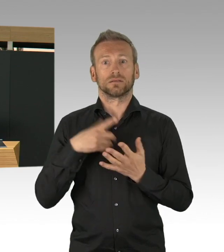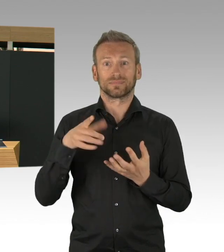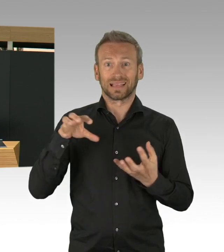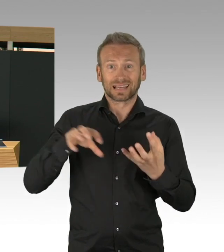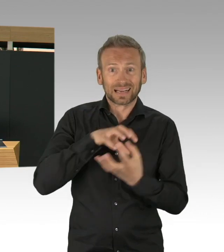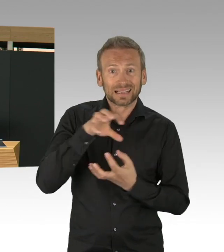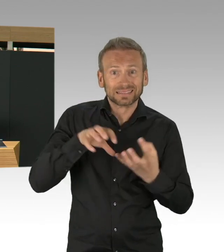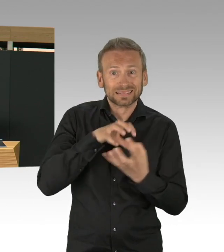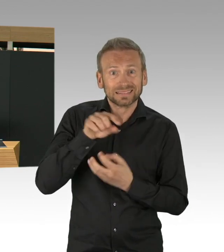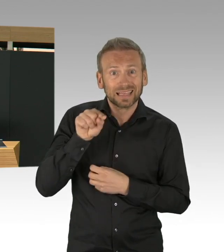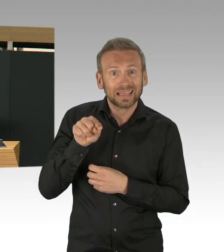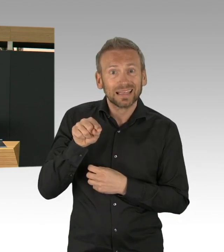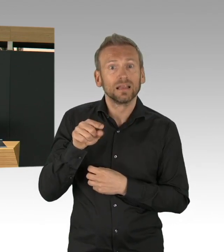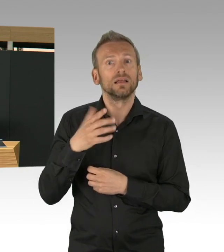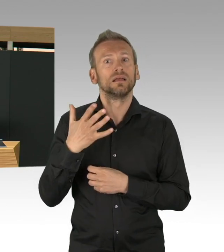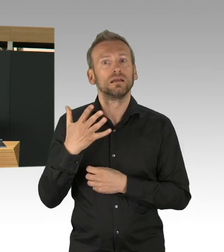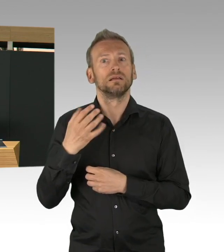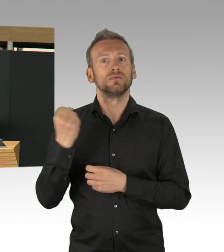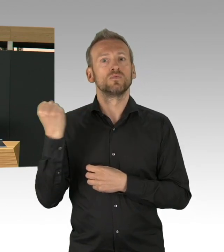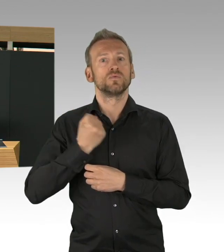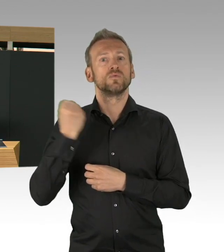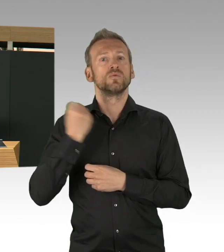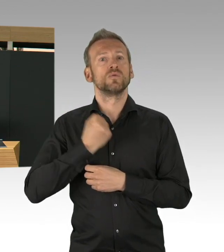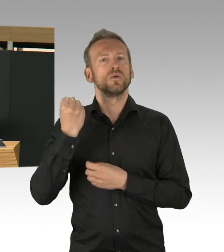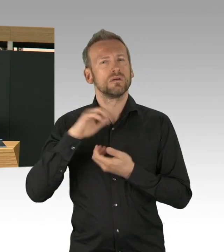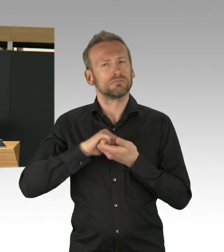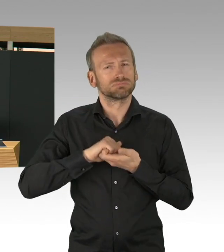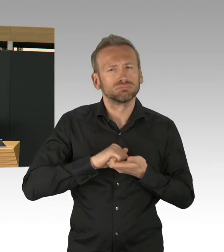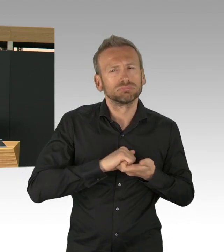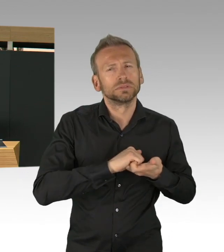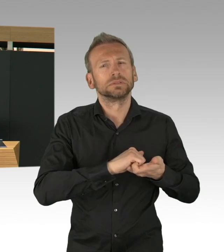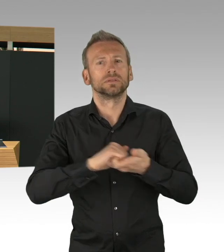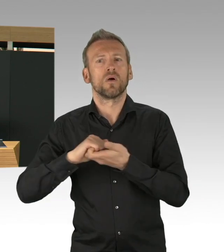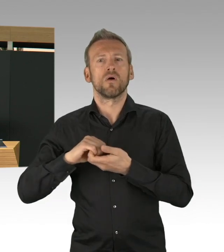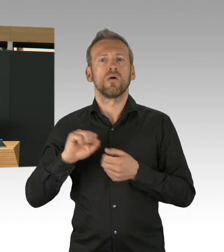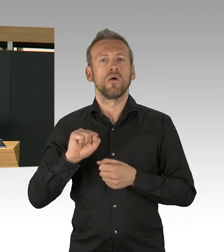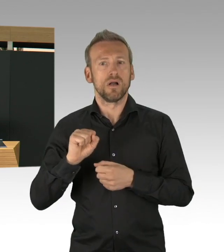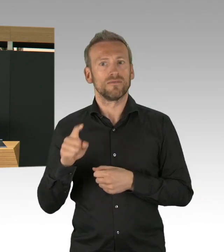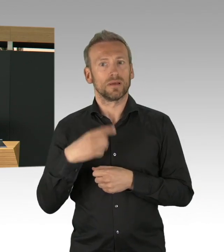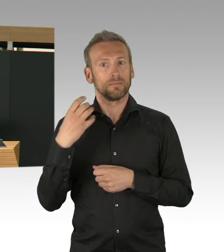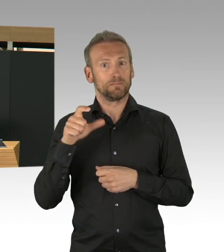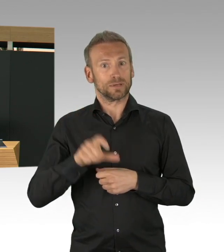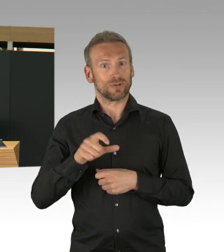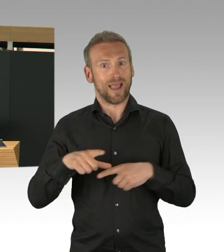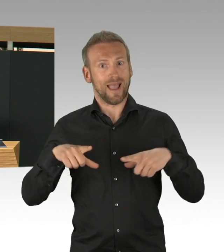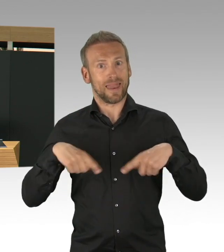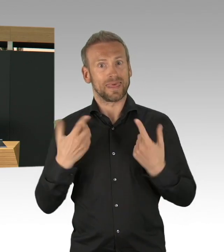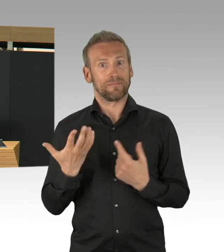dass all diese Hilfsangebote rasant nach oben gefahren wurden, sowohl ehrenamtlich als auch die professionelle Hilfe